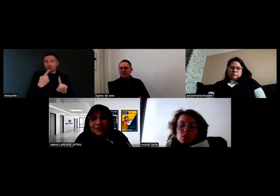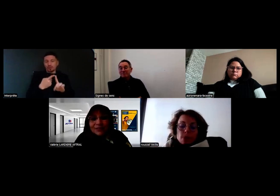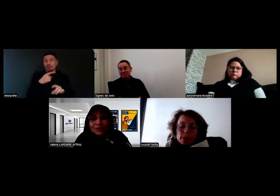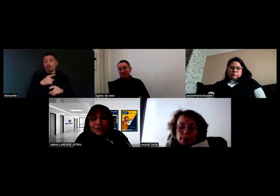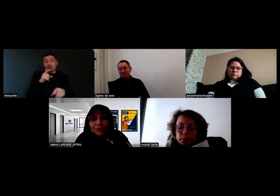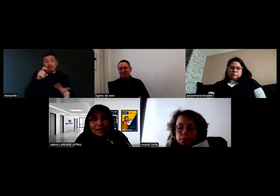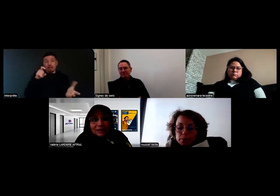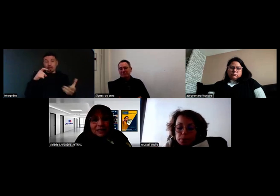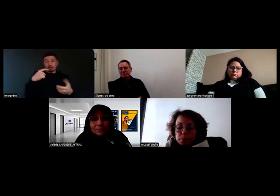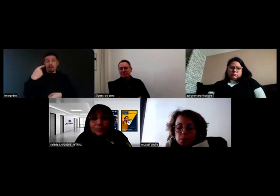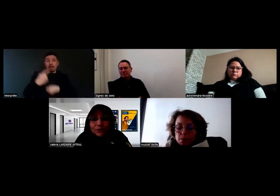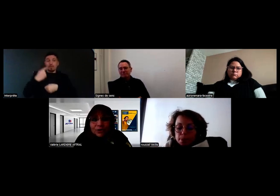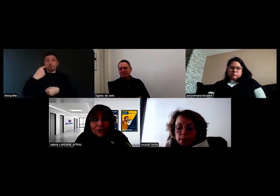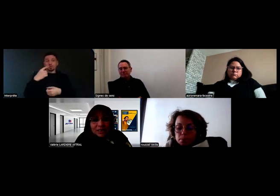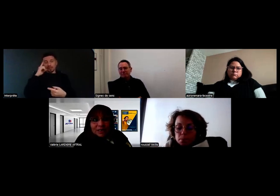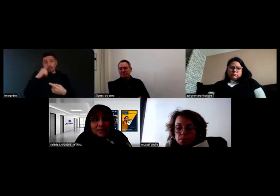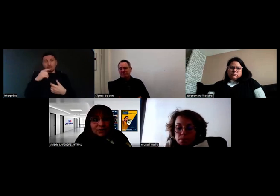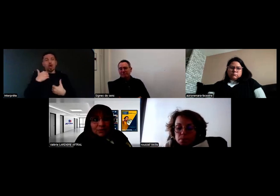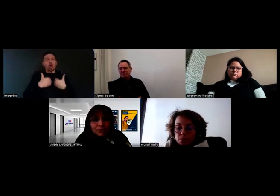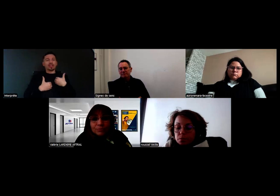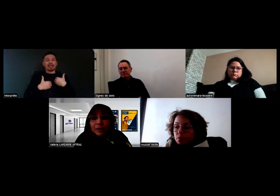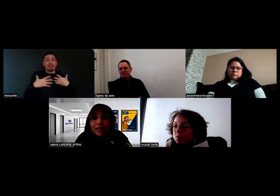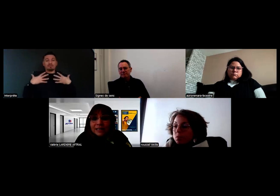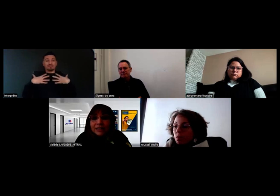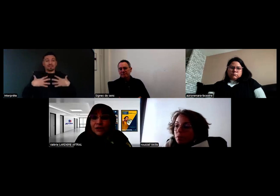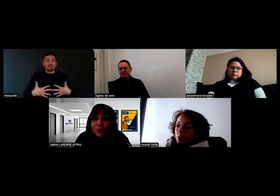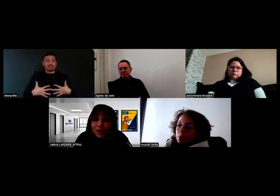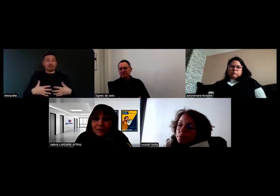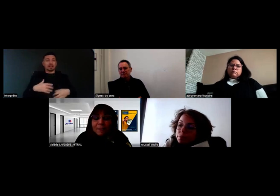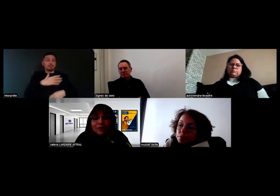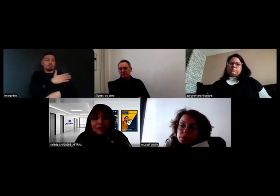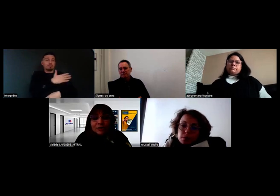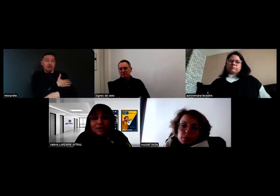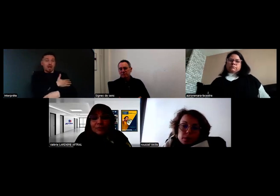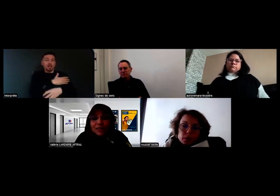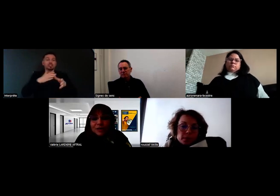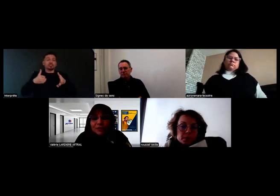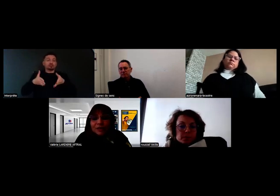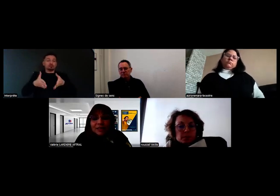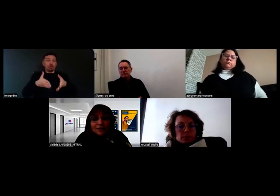sur les handicaps moteurs, c'est-à-dire bras et jambes, jusqu'à l'amputation.